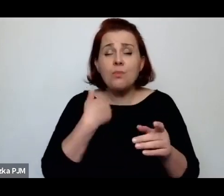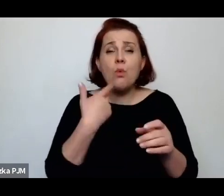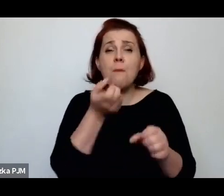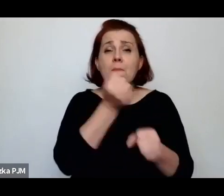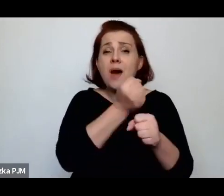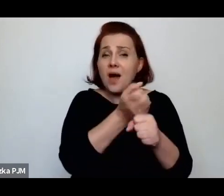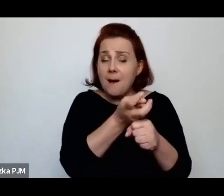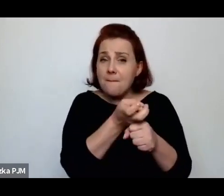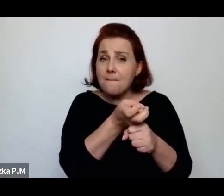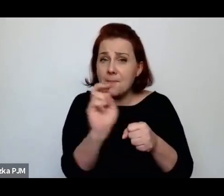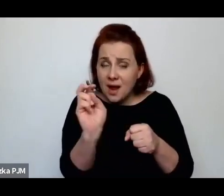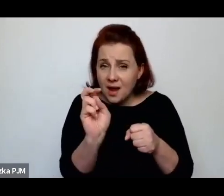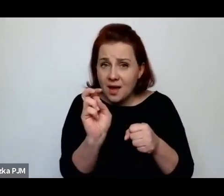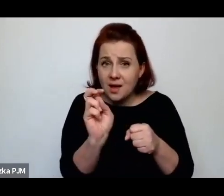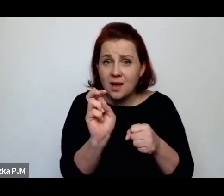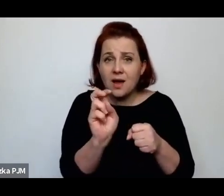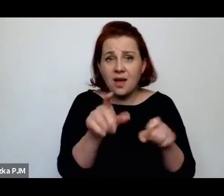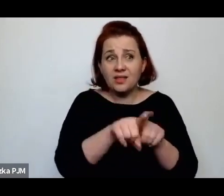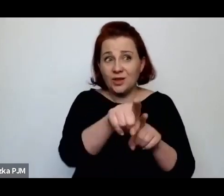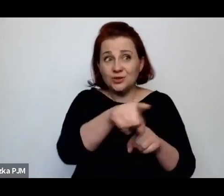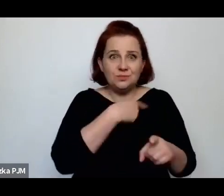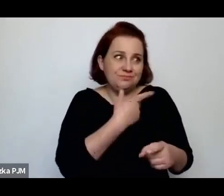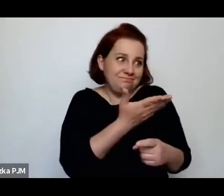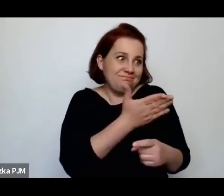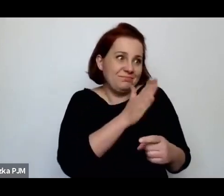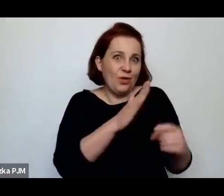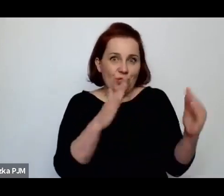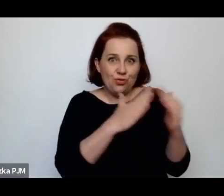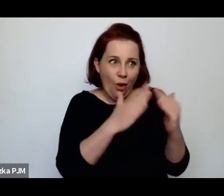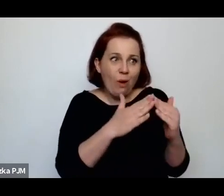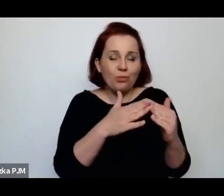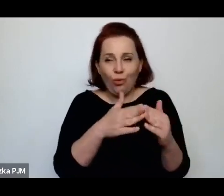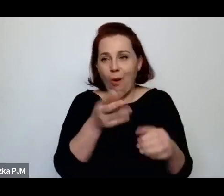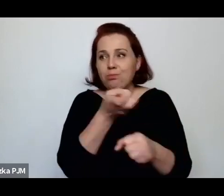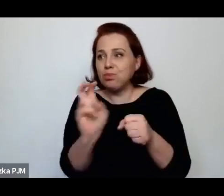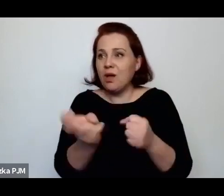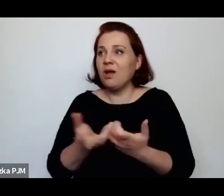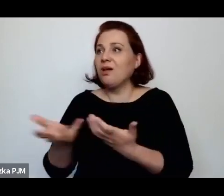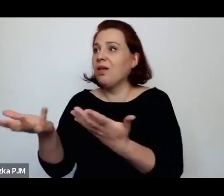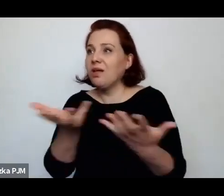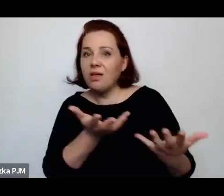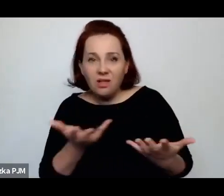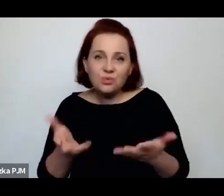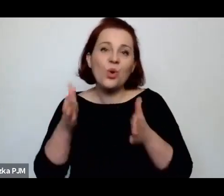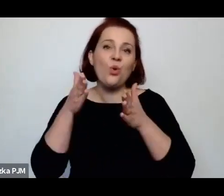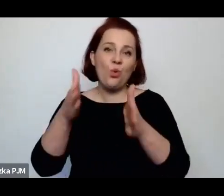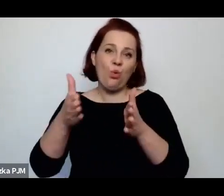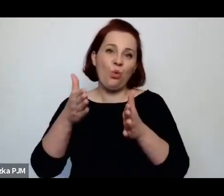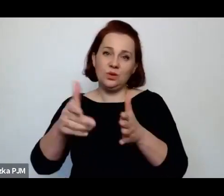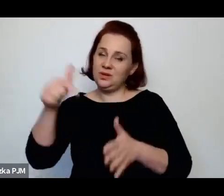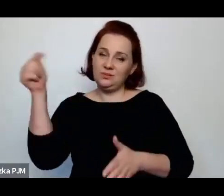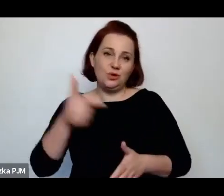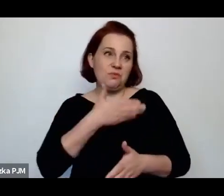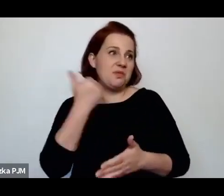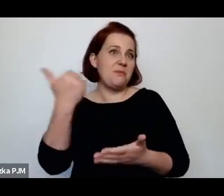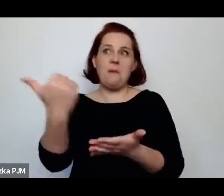właściwie, gdzie miały dach nad głową, trafiały na ulice, bo nie miały innego wyjścia nie miały pomocy znikąd.